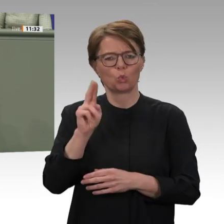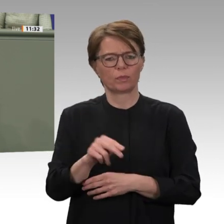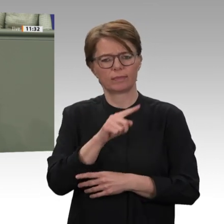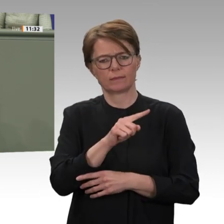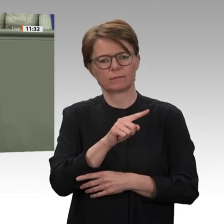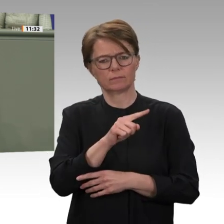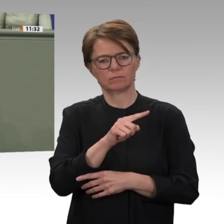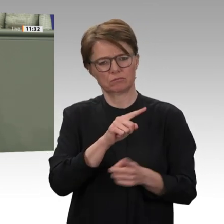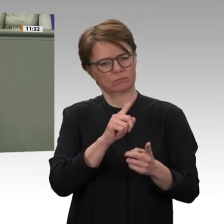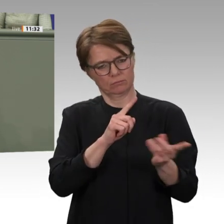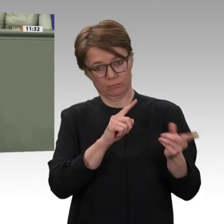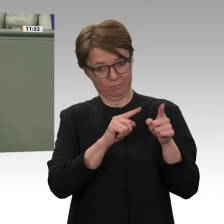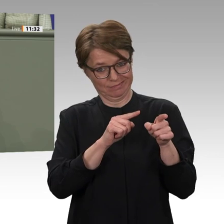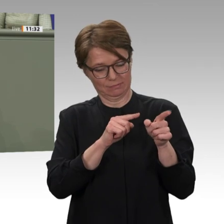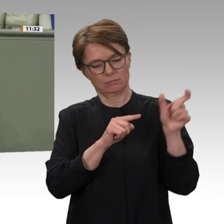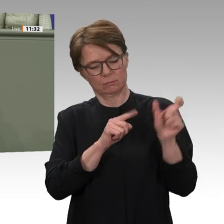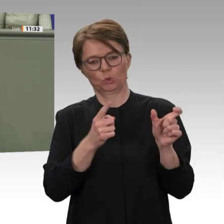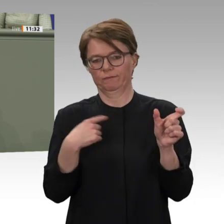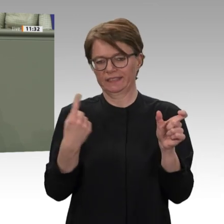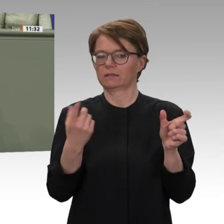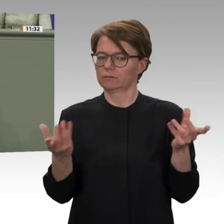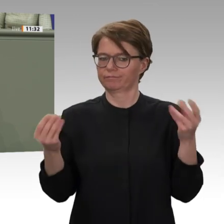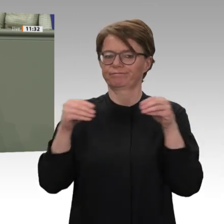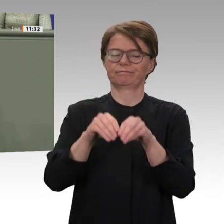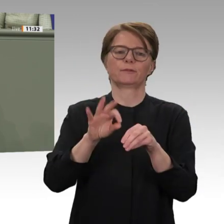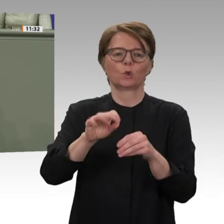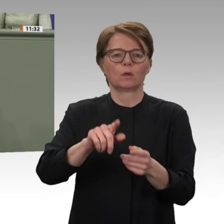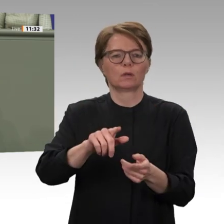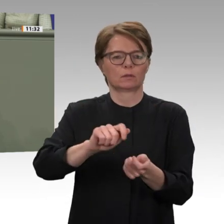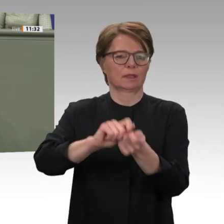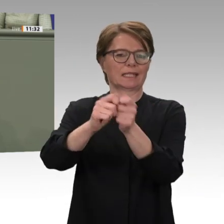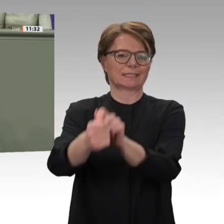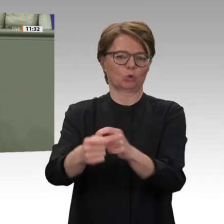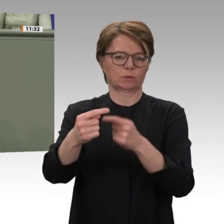das ist auch bitternötig. Deshalb habe ich Premierminister Hamdok angeboten, dass